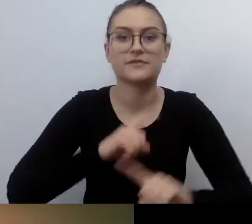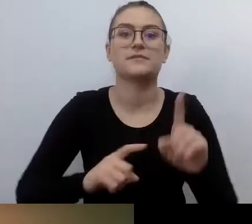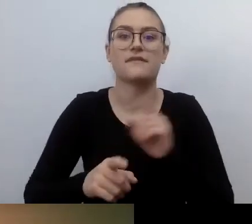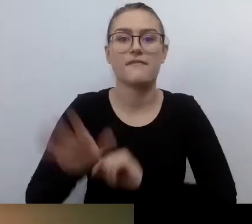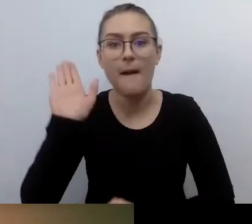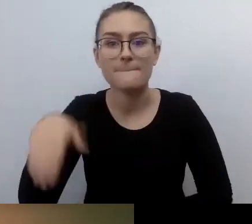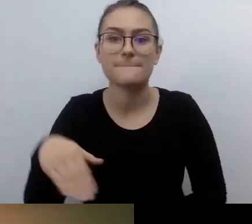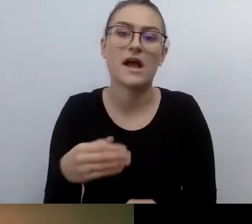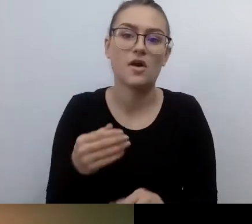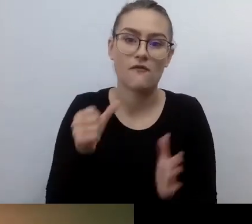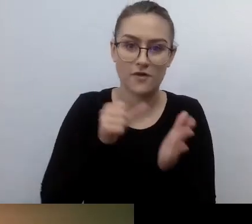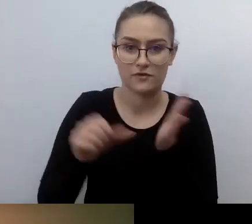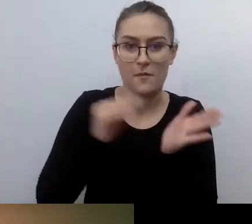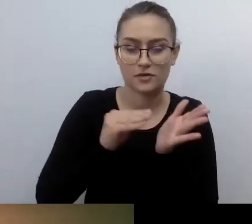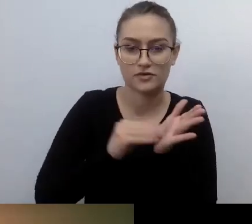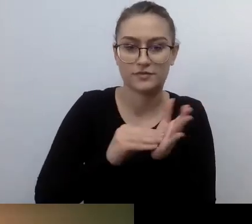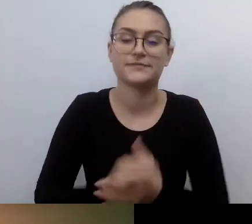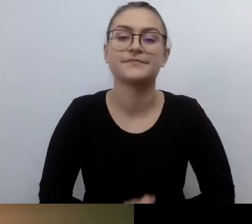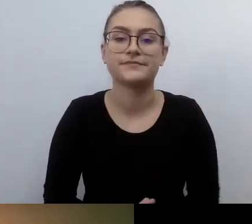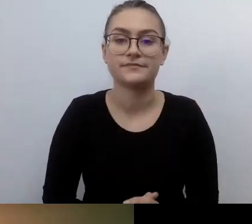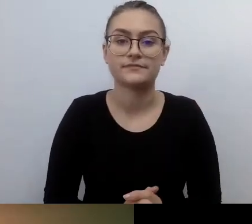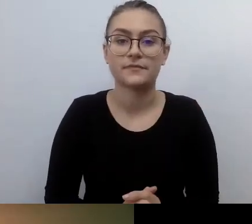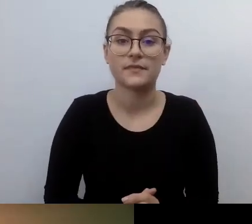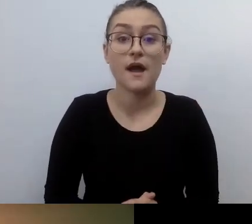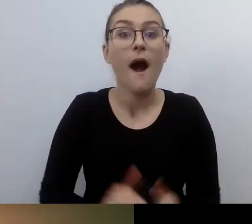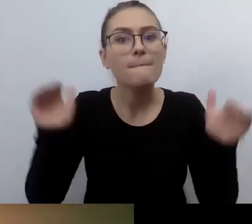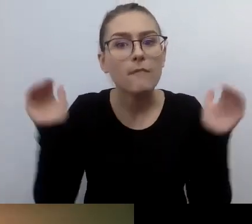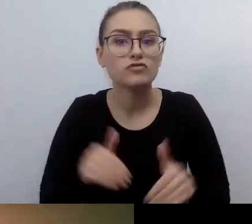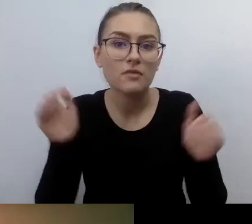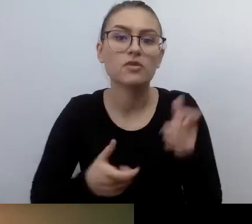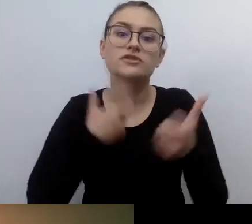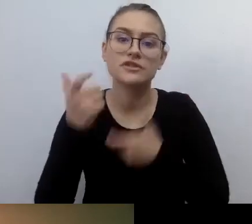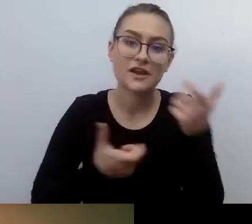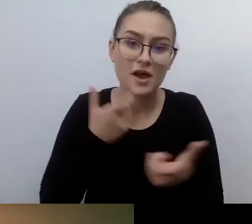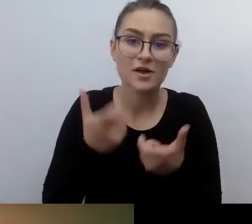nie wprowadzając skomplikowanych rozwiązań. Trzeba po prostu chcieć.